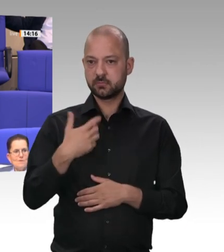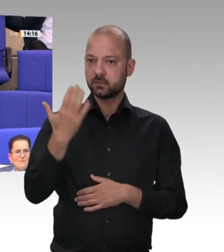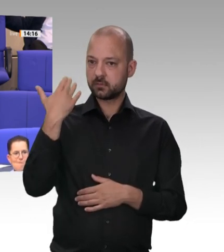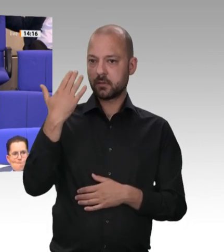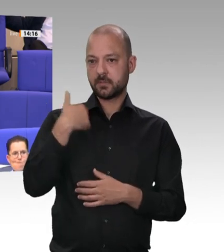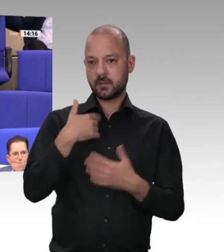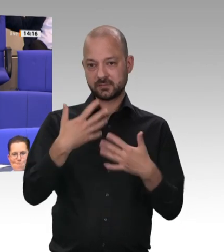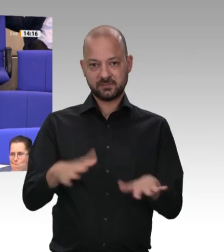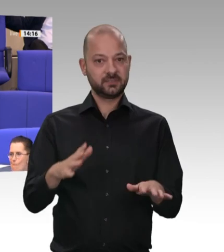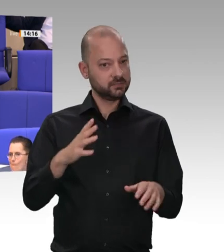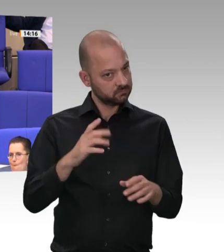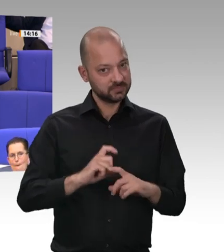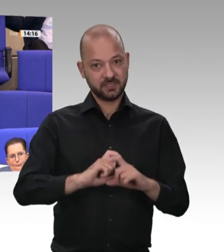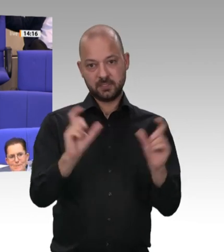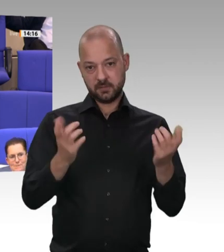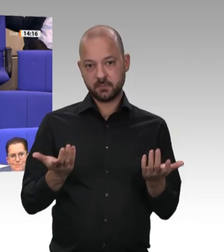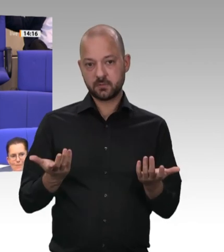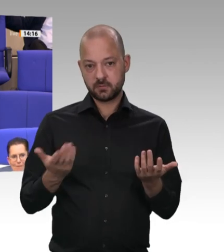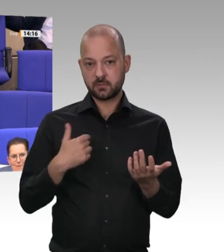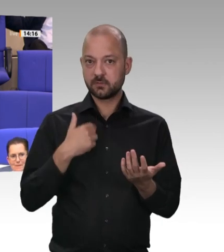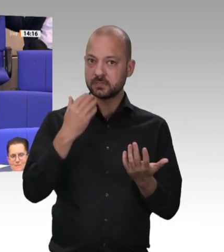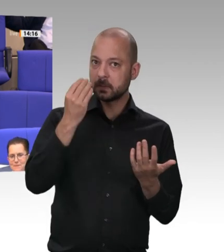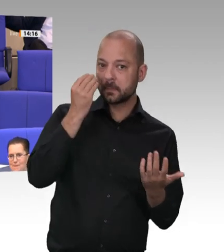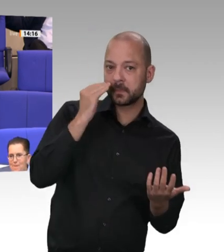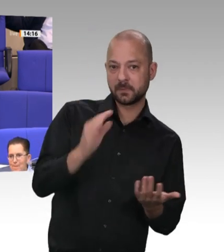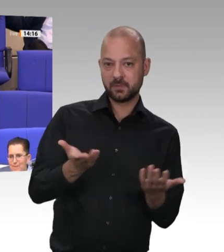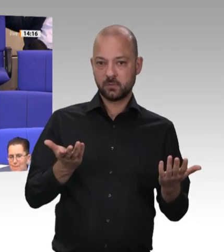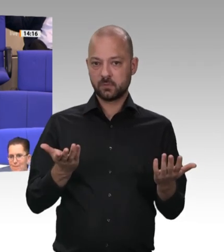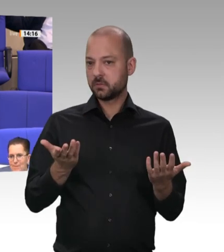den Sie jetzt haben. Und dieser Koalitionspartner hat mir in Gestalt des Arbeitsministeriums